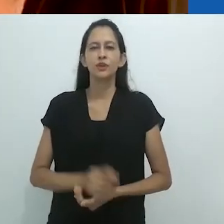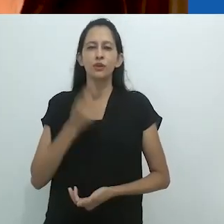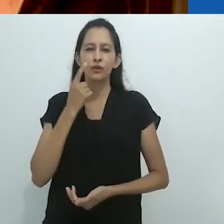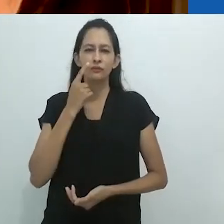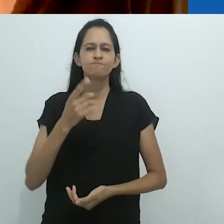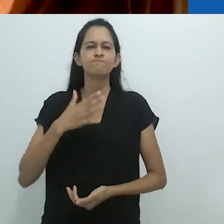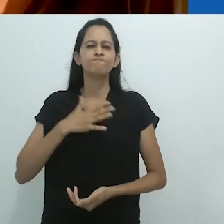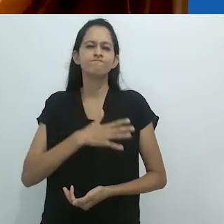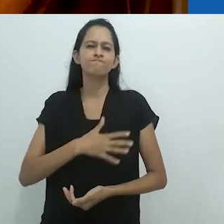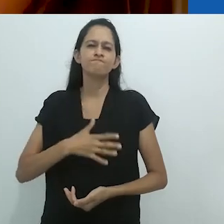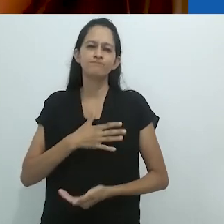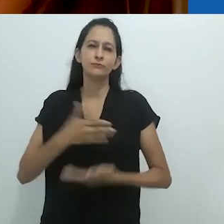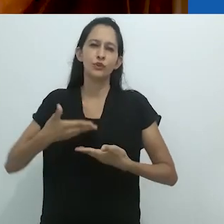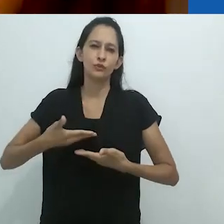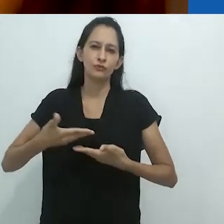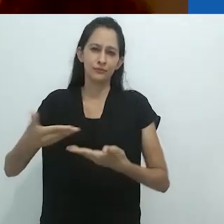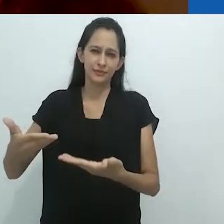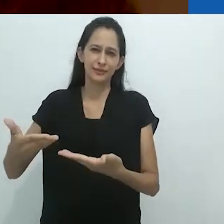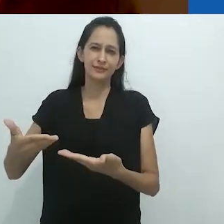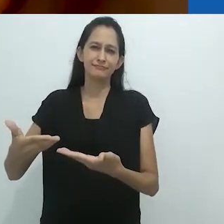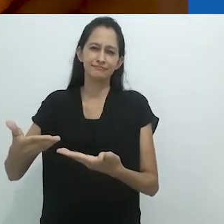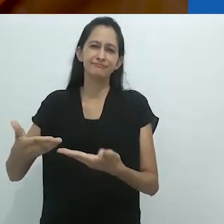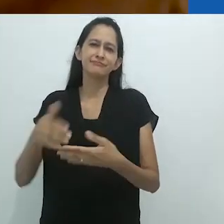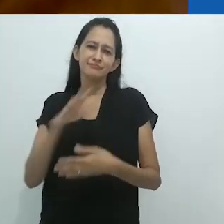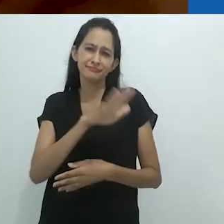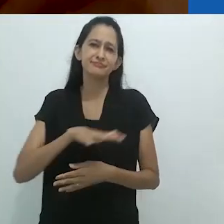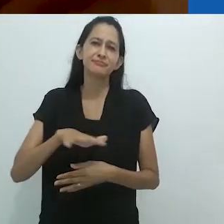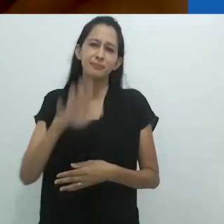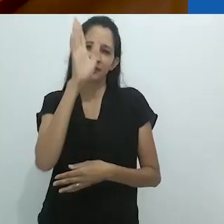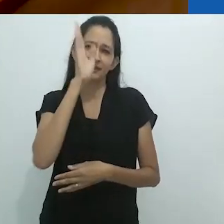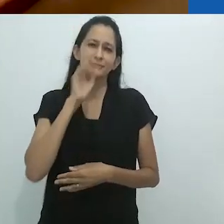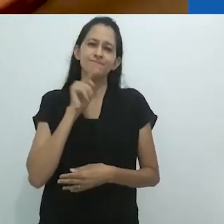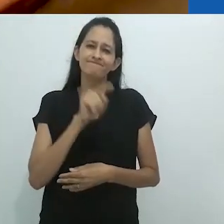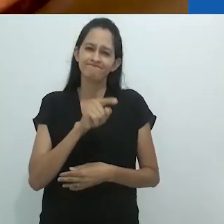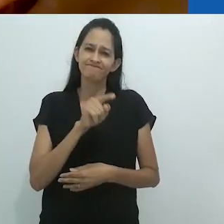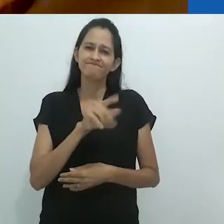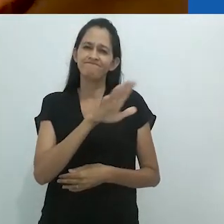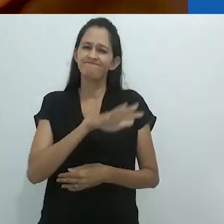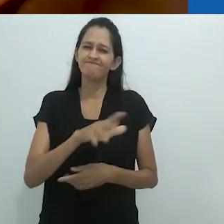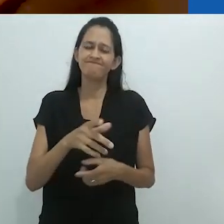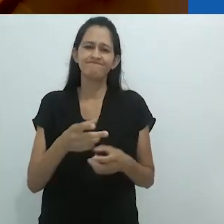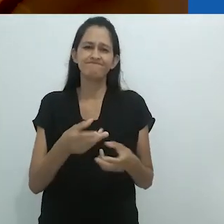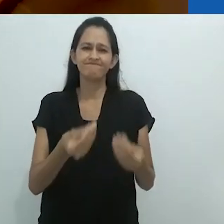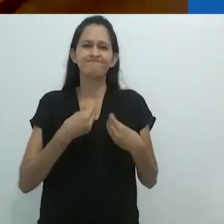especialmente devido à situação no Brasil que é tão preocupante.